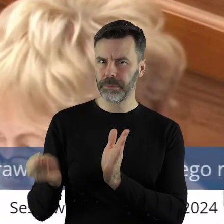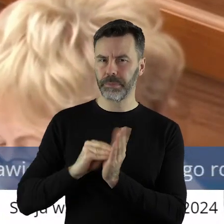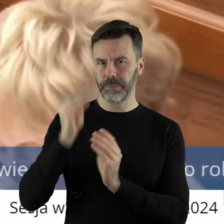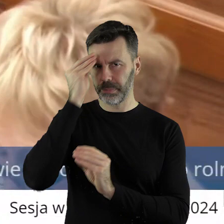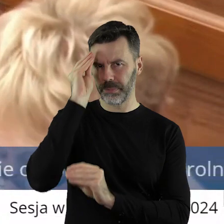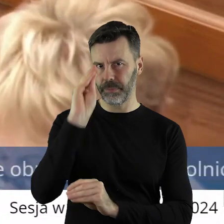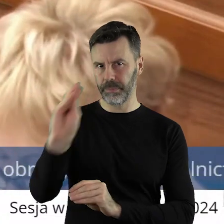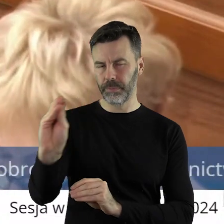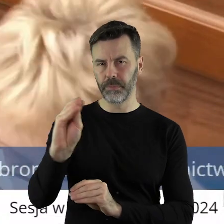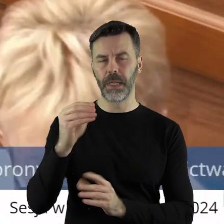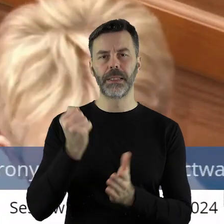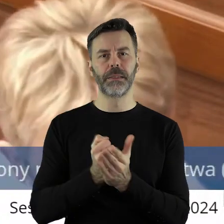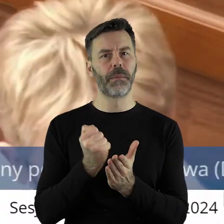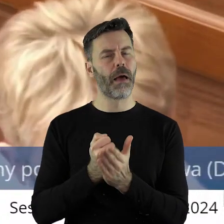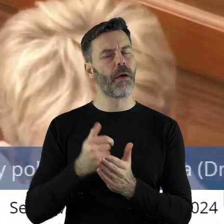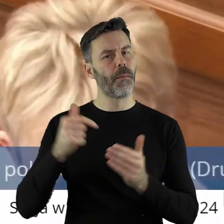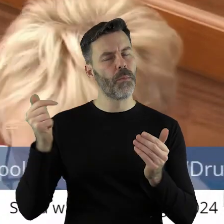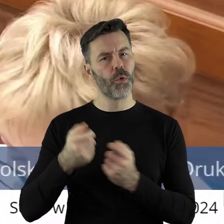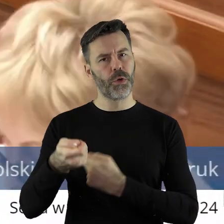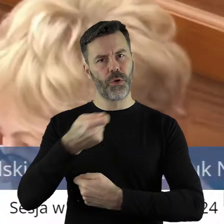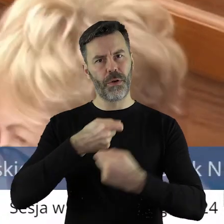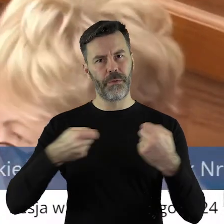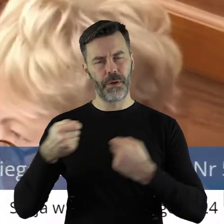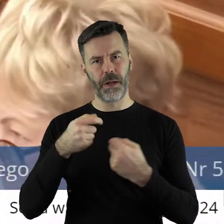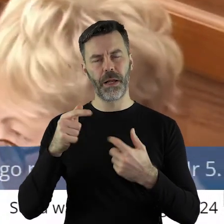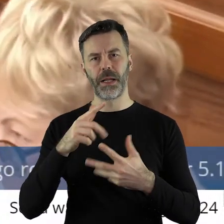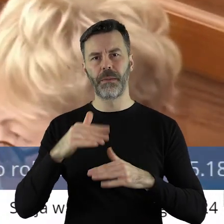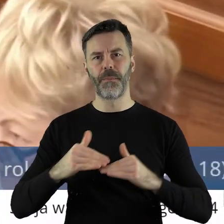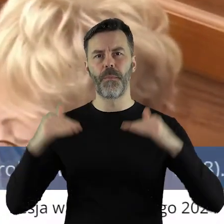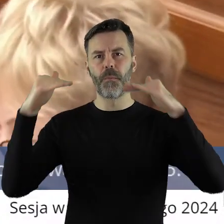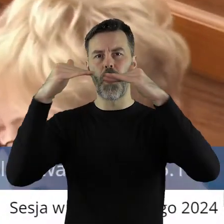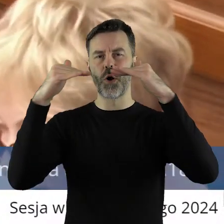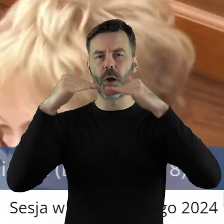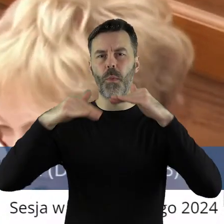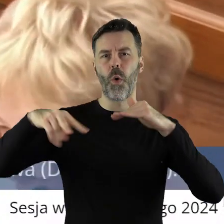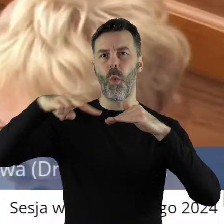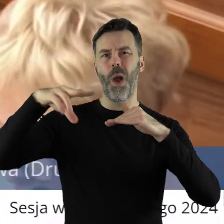błędne. Zwłaszcza, że sprawa musi być rozwiązana na poziomie Unii Europejskiej,